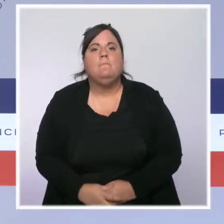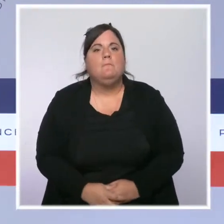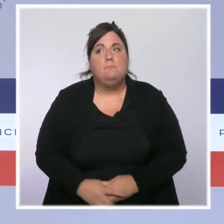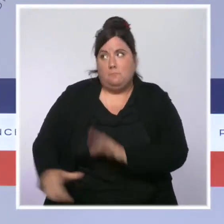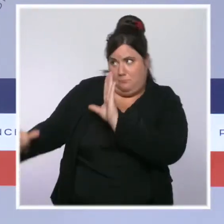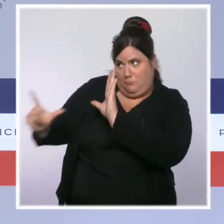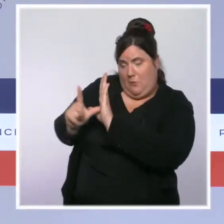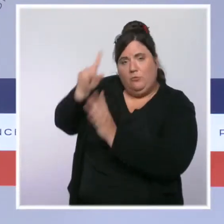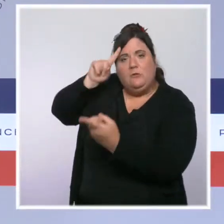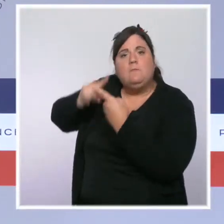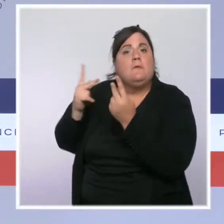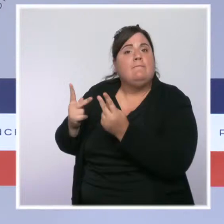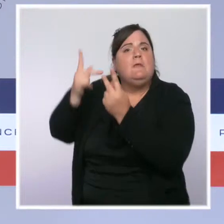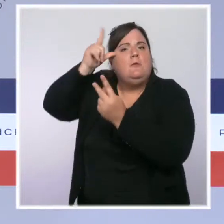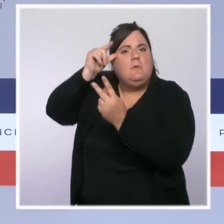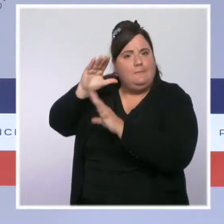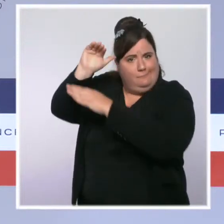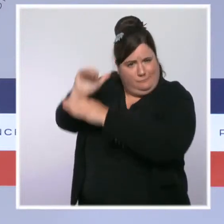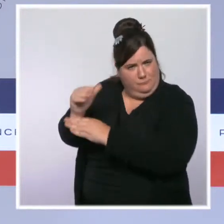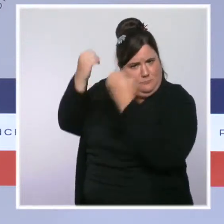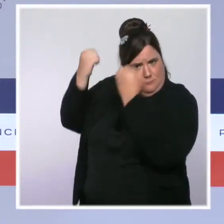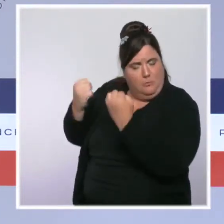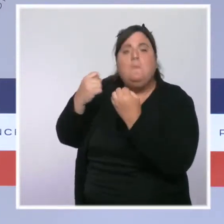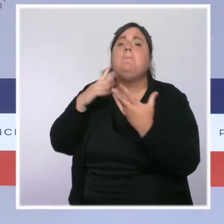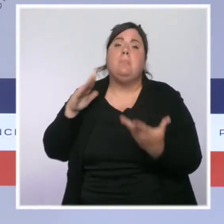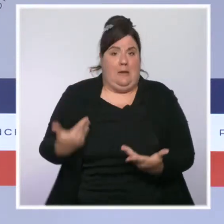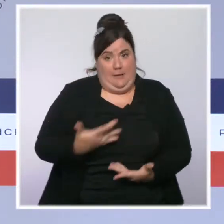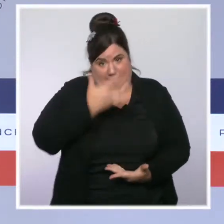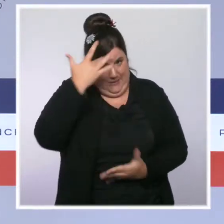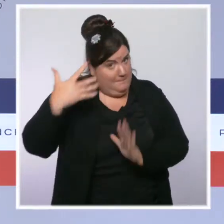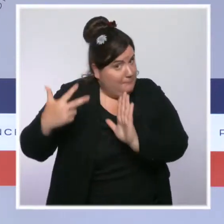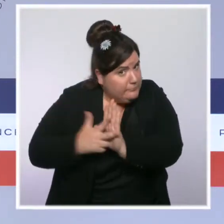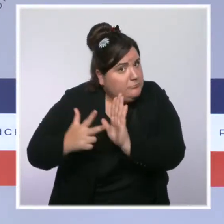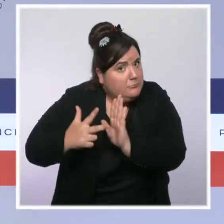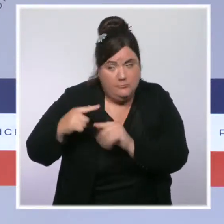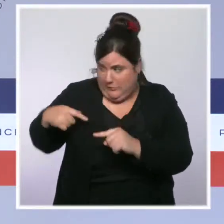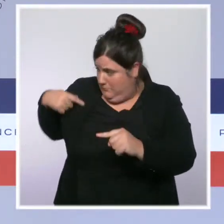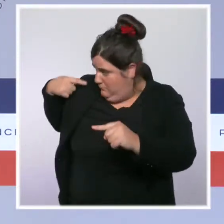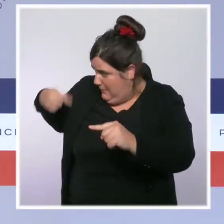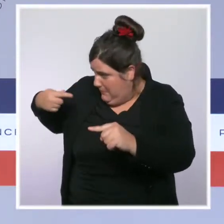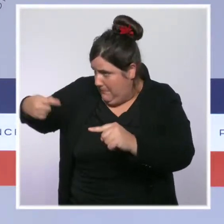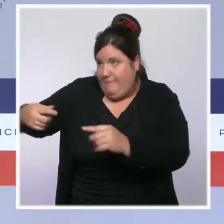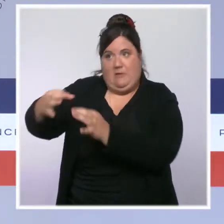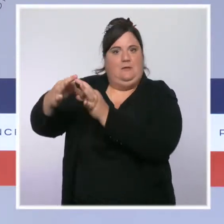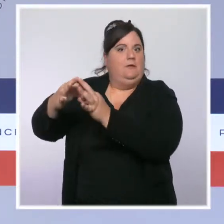promulguée cet été, est la dernière étape en date de notre lutte inflexible contre le séparatisme.